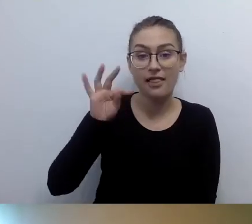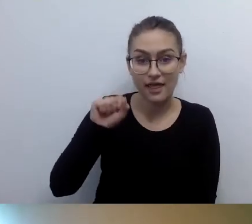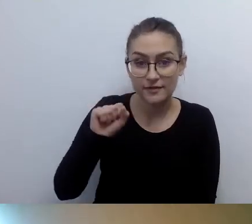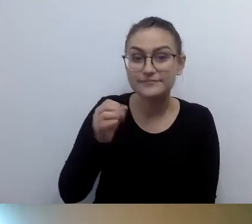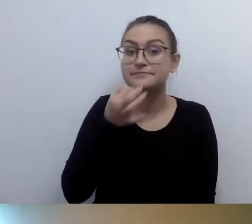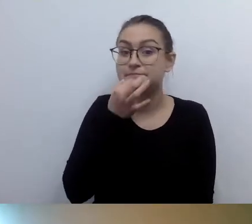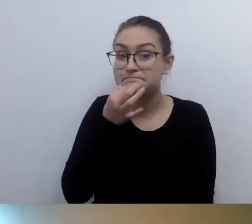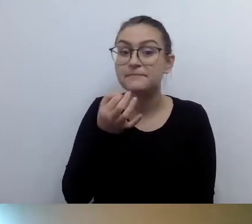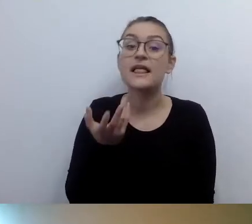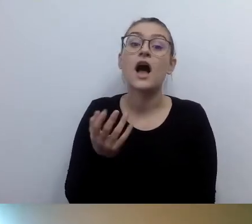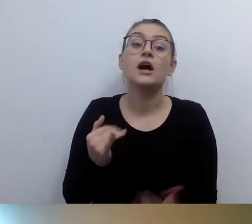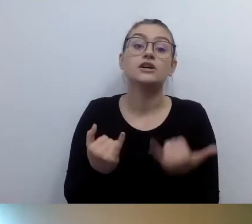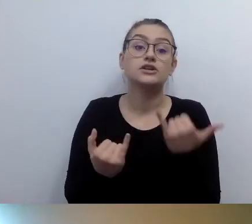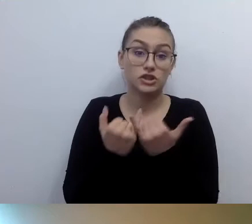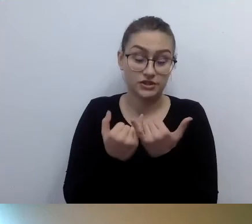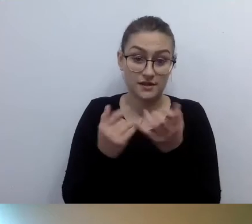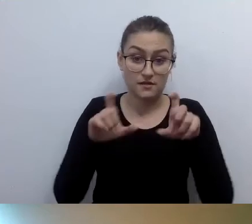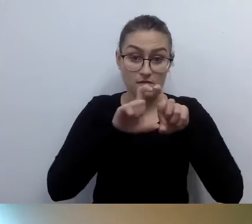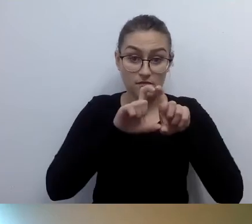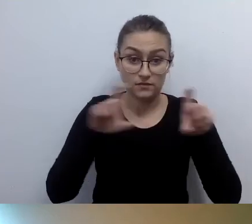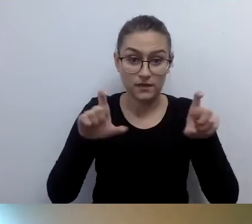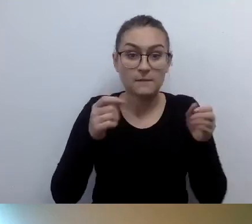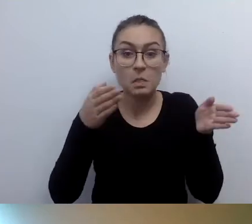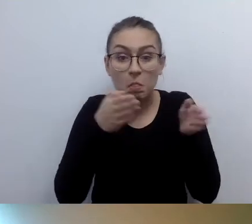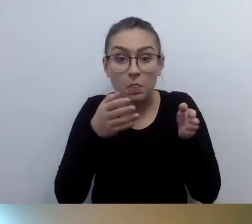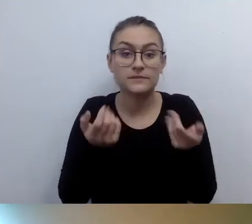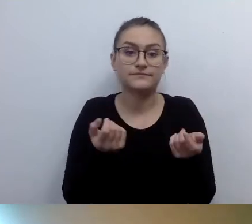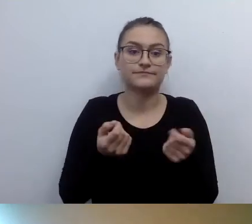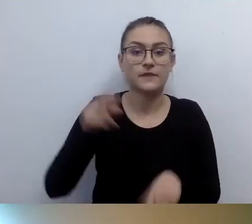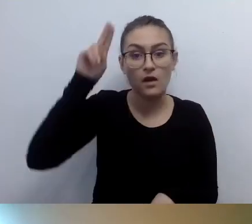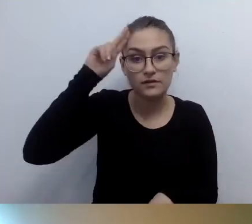mają wąskie przejścia, schody, toalety, to jak w ogóle zapewnić dostęp.